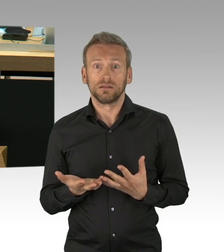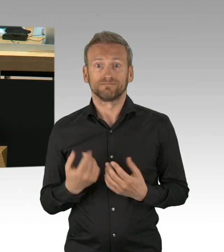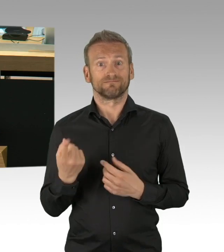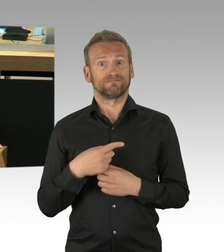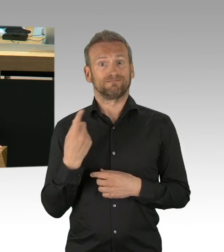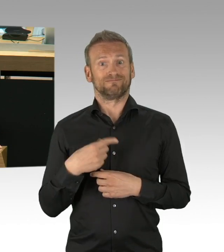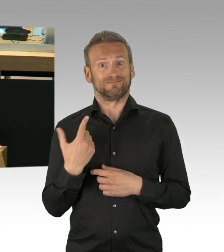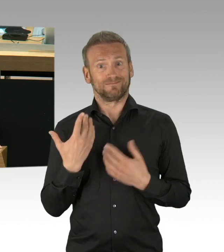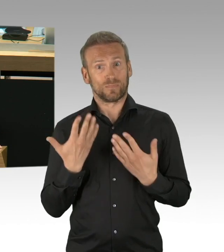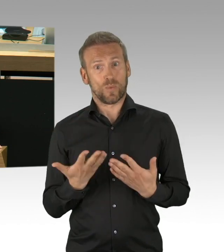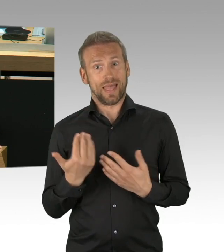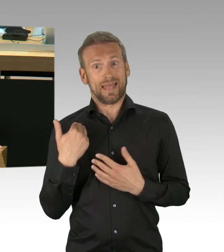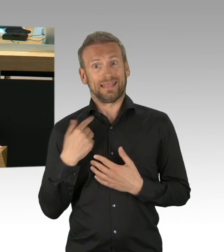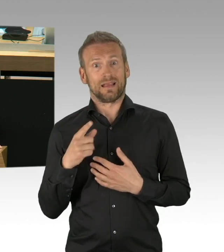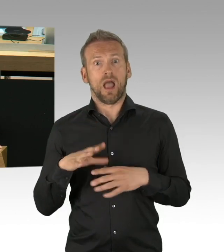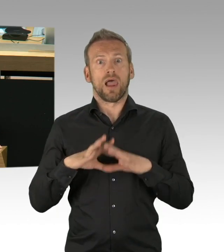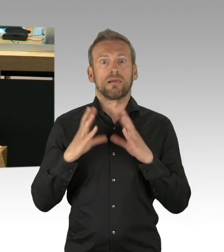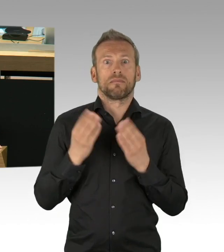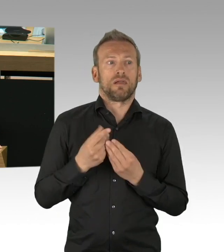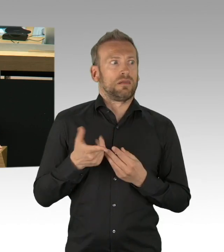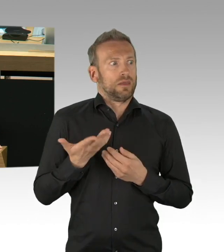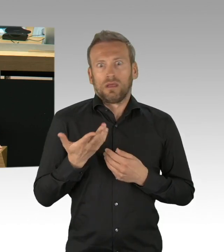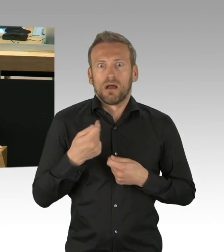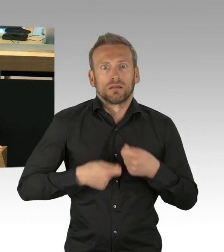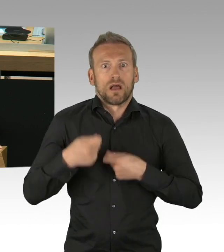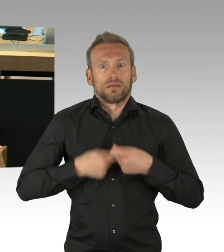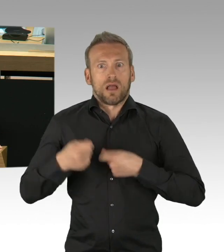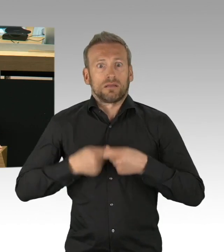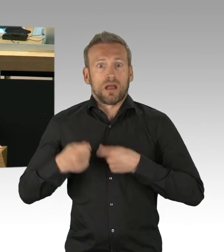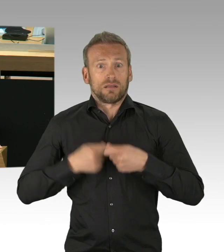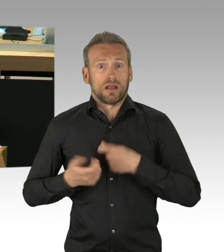da haben wir zurecht ein Danke an die Stadtgesellschaft zu geben.